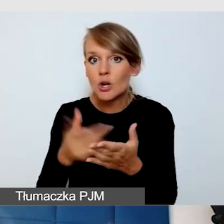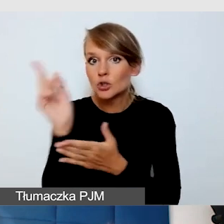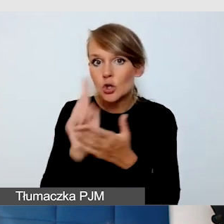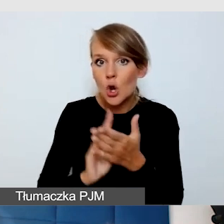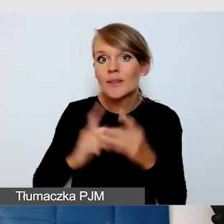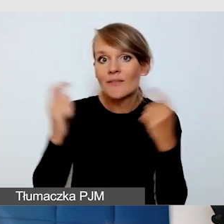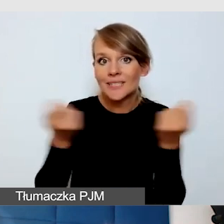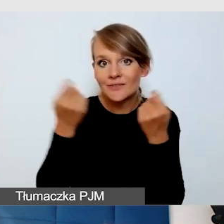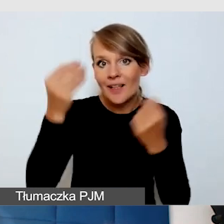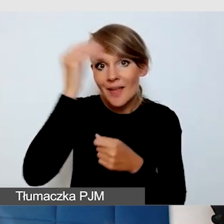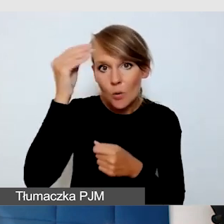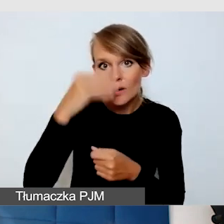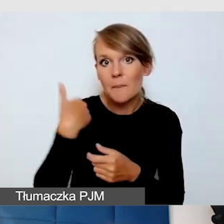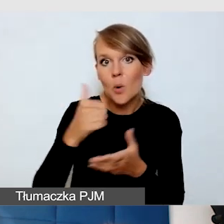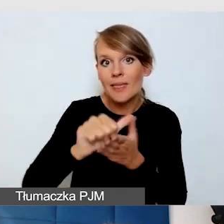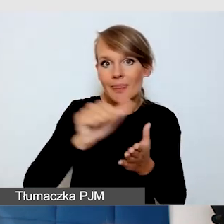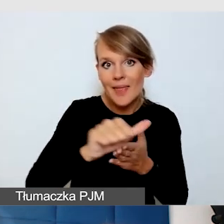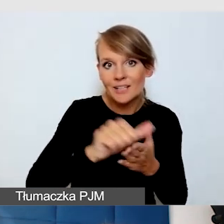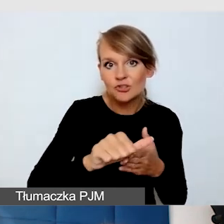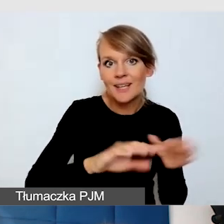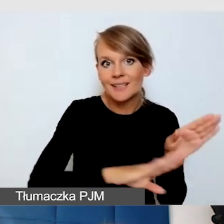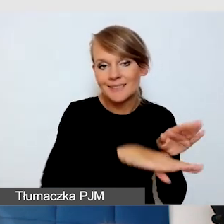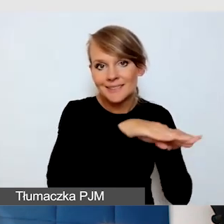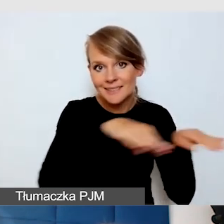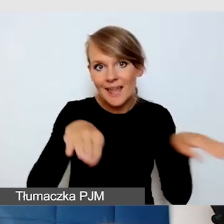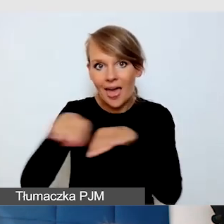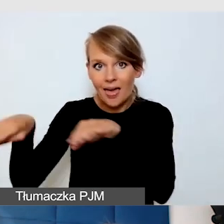gdzie było 11 scen, mieliśmy 11 pętli indukcyjnych.